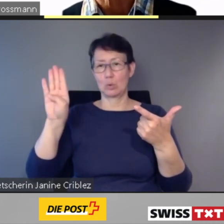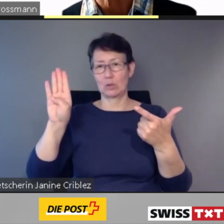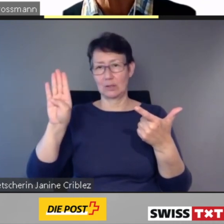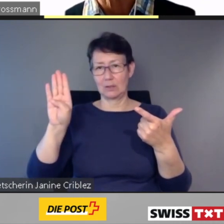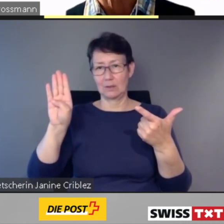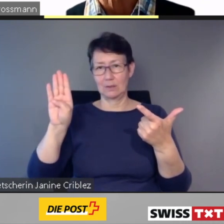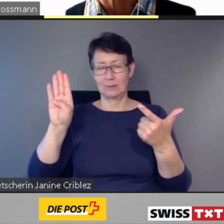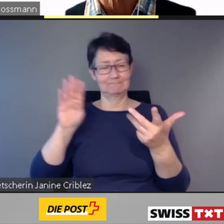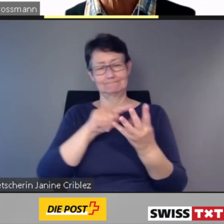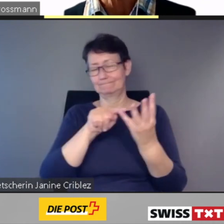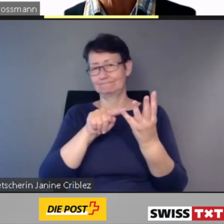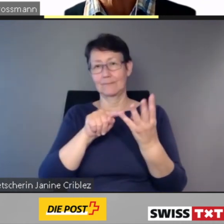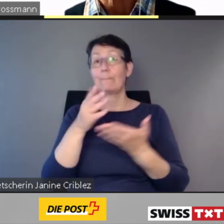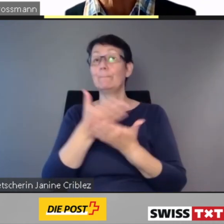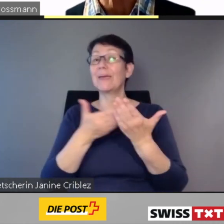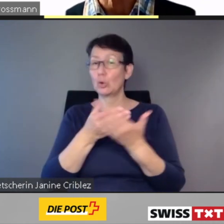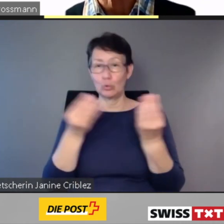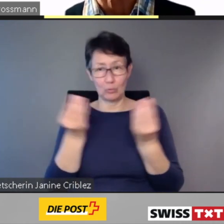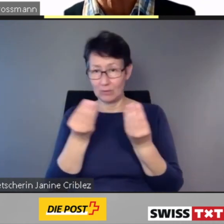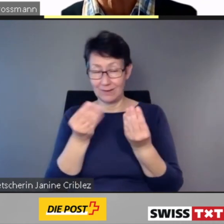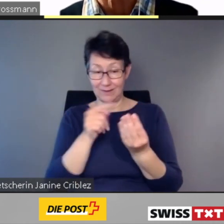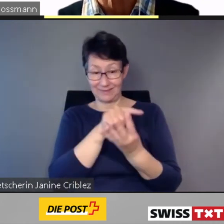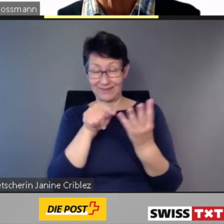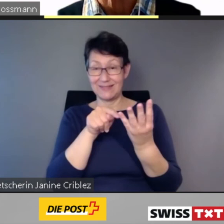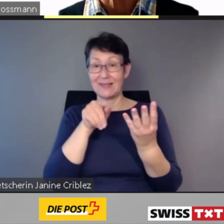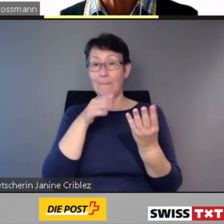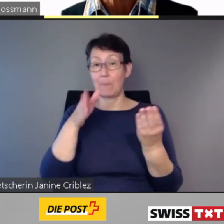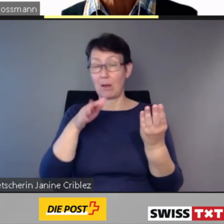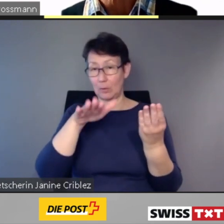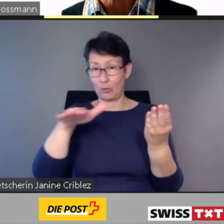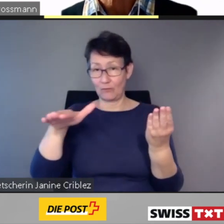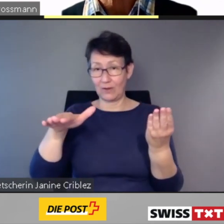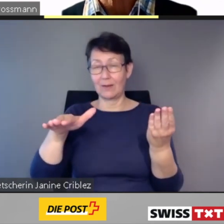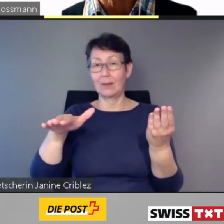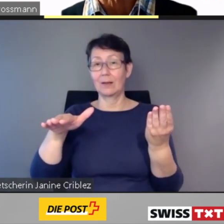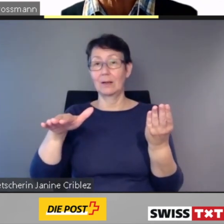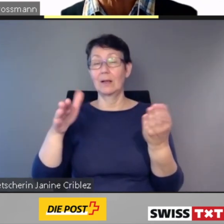Der Grund dafür ist, dass bei diesen Bahnhöfen grosse Um- und Ausbauprojekte geplant sind,